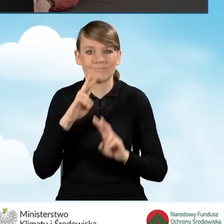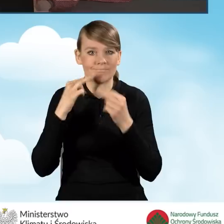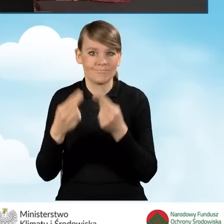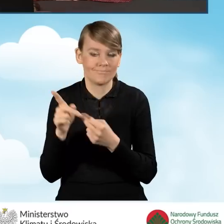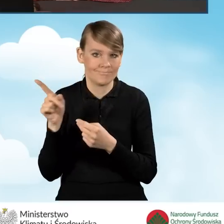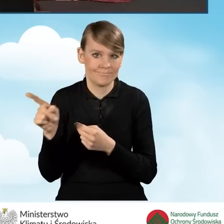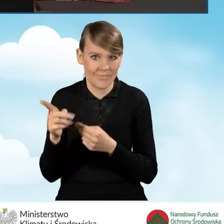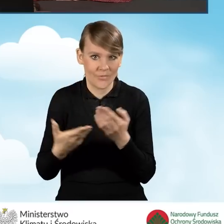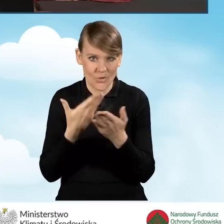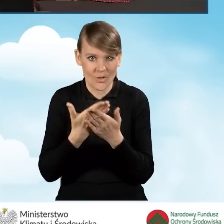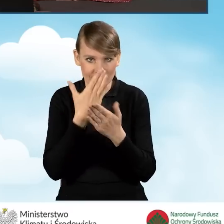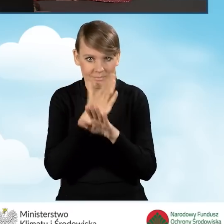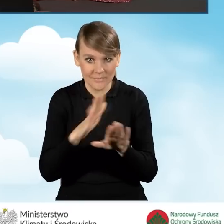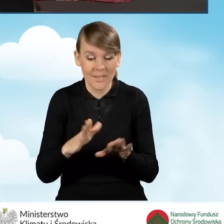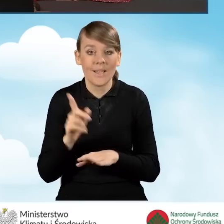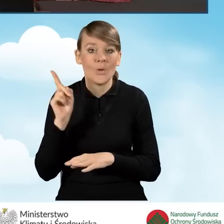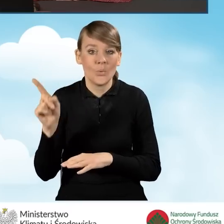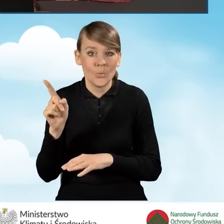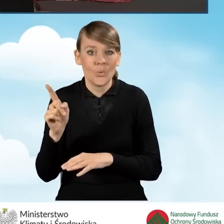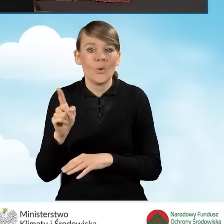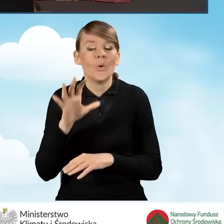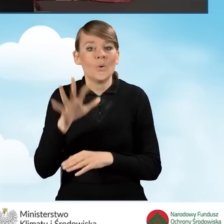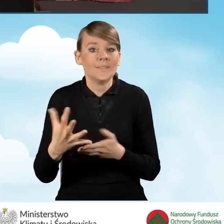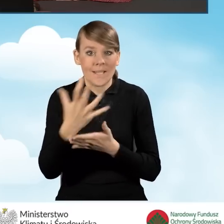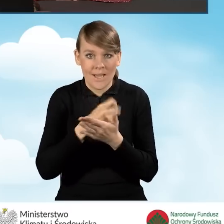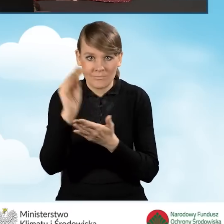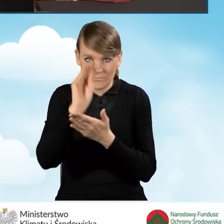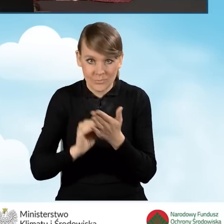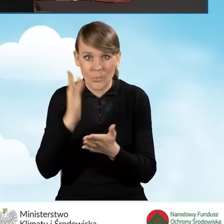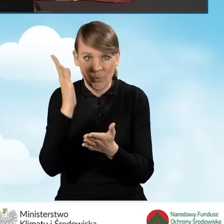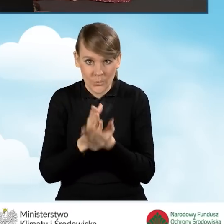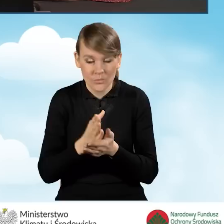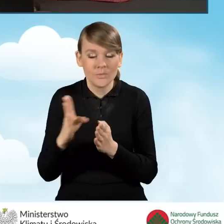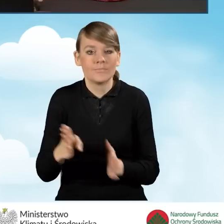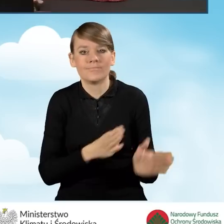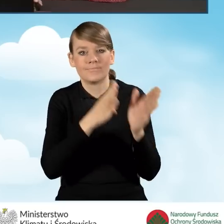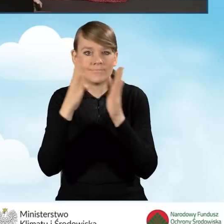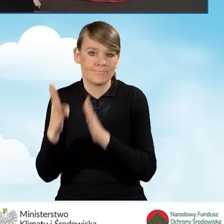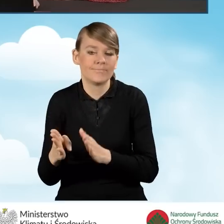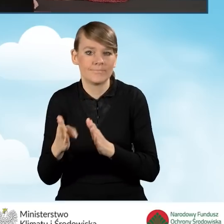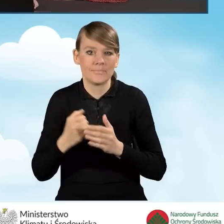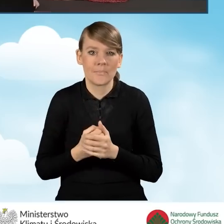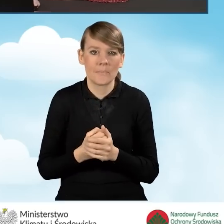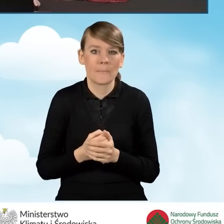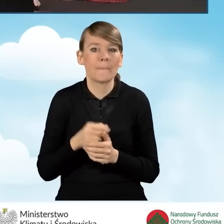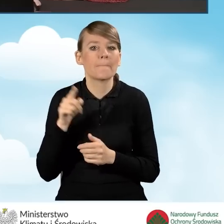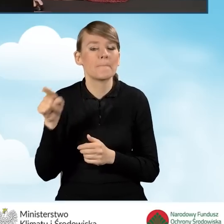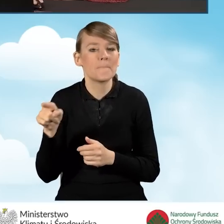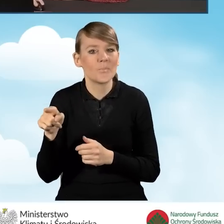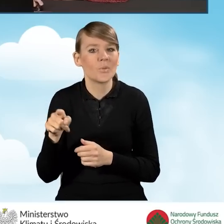po wypełnieniu naszej zakładki dotyczącej dochód wnioskodawcy, przechodzimy do zakładki pod tytułem Finansowanie przedsięwzięcia.